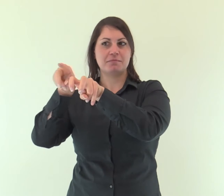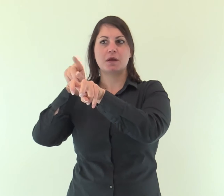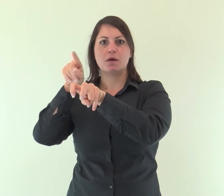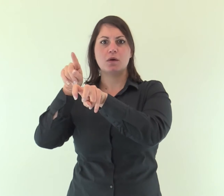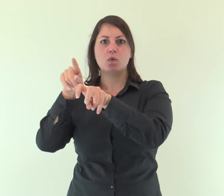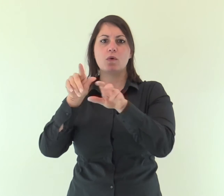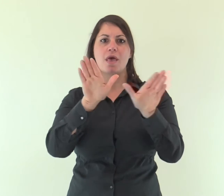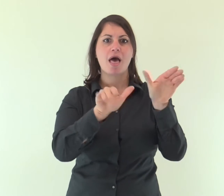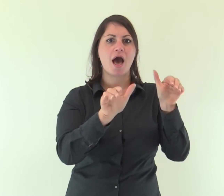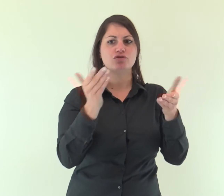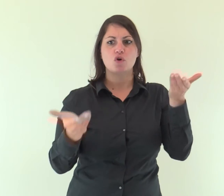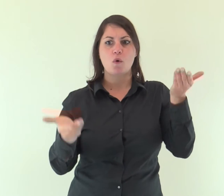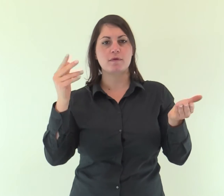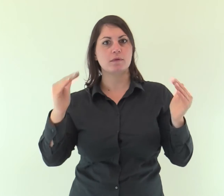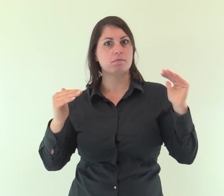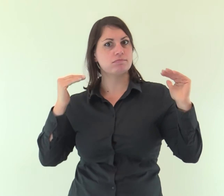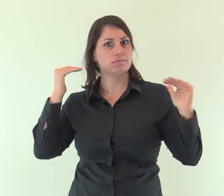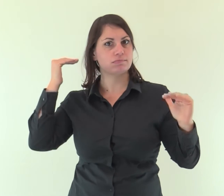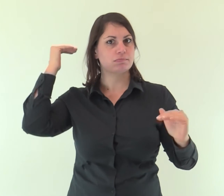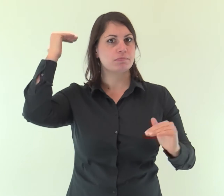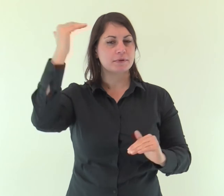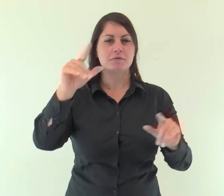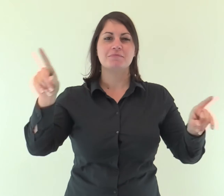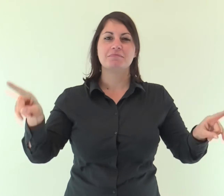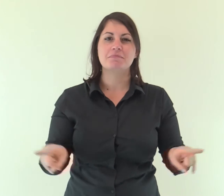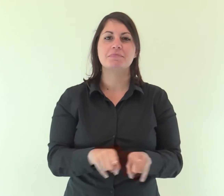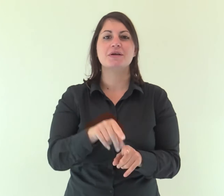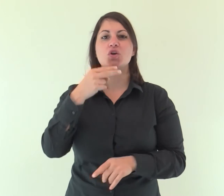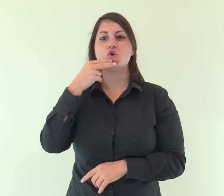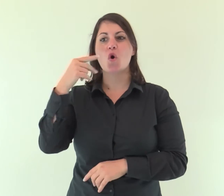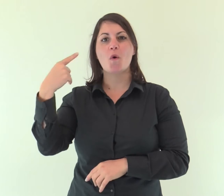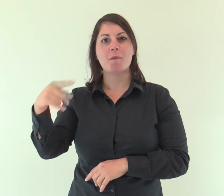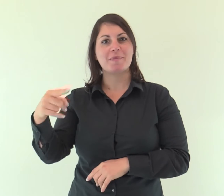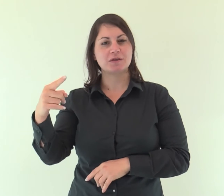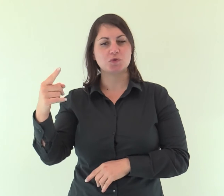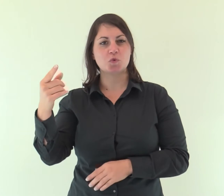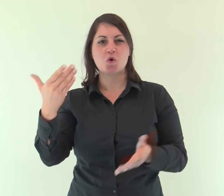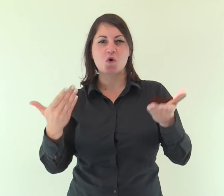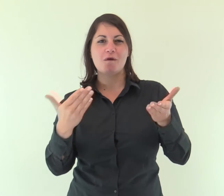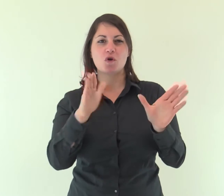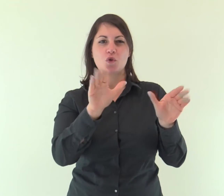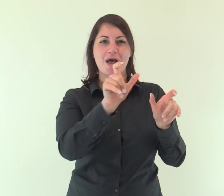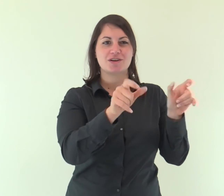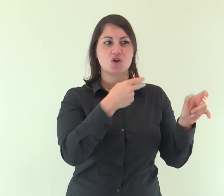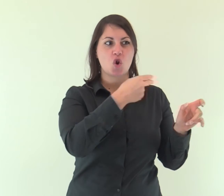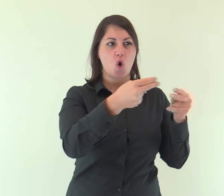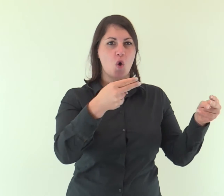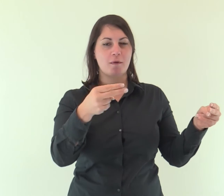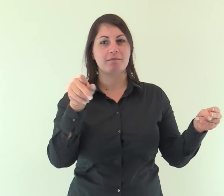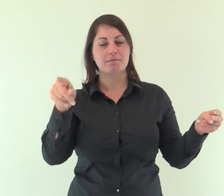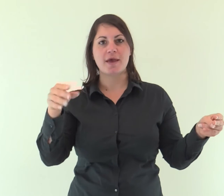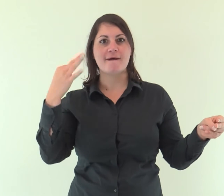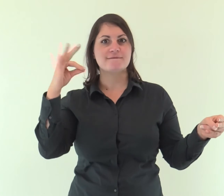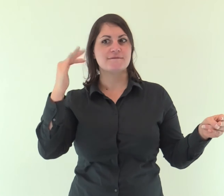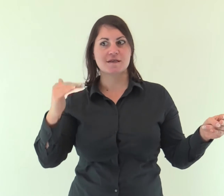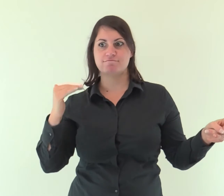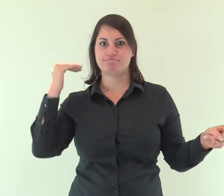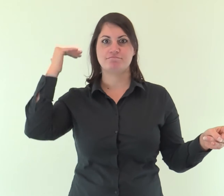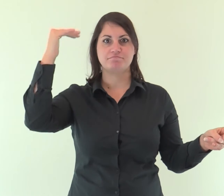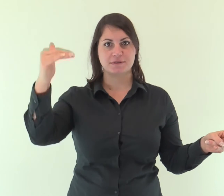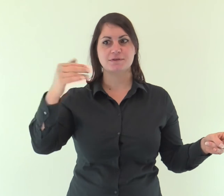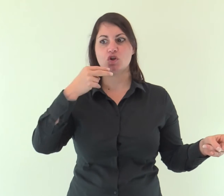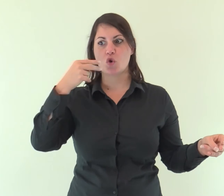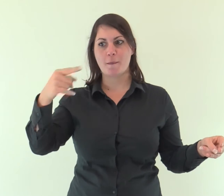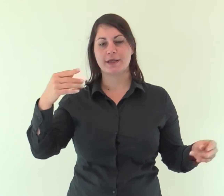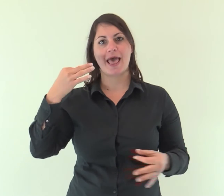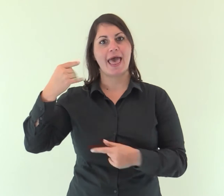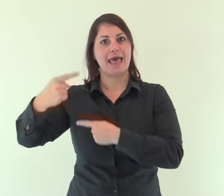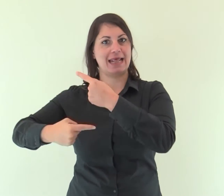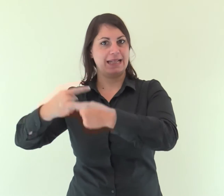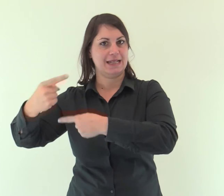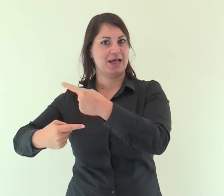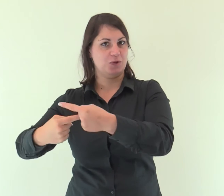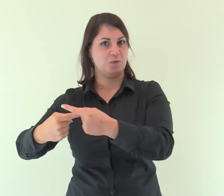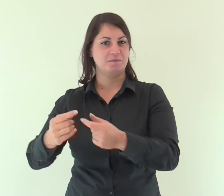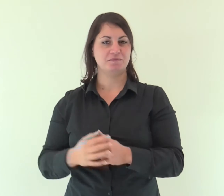divenuto tanto superiore agli angeli quanto più eccellente del loro è il nome che ha ereditato.